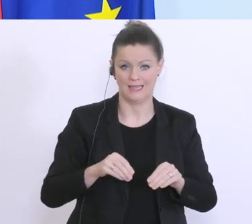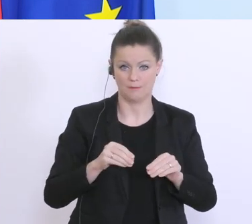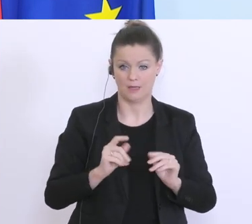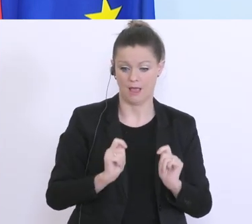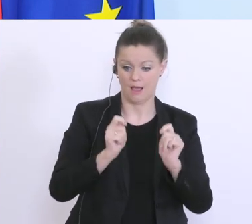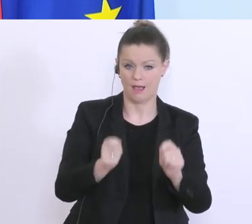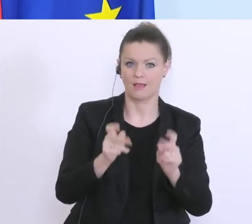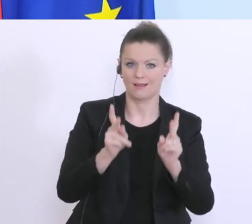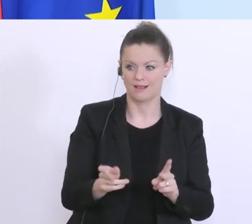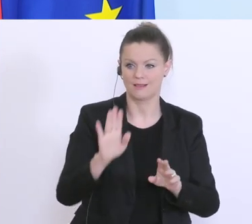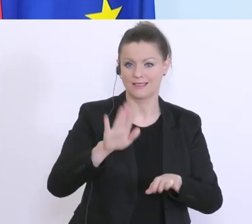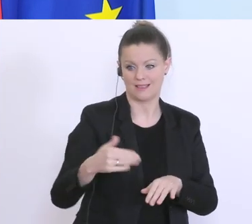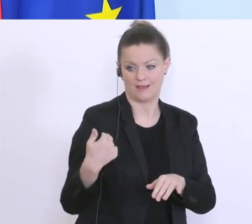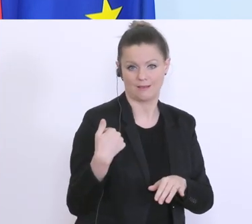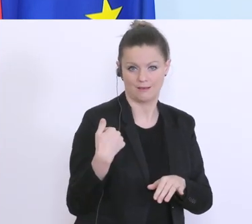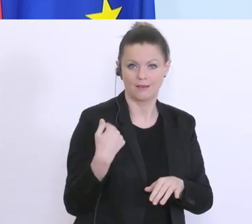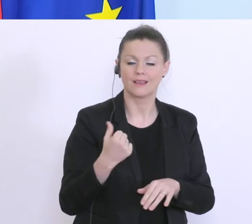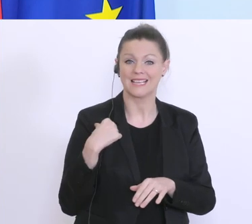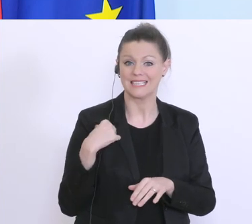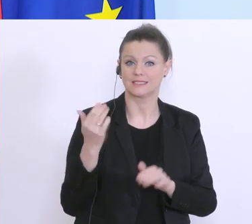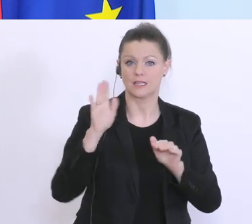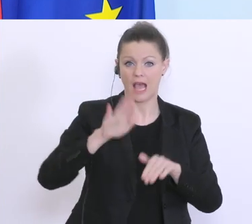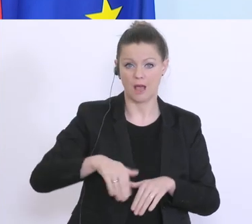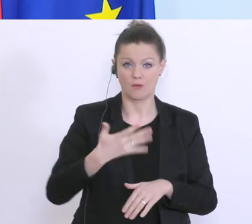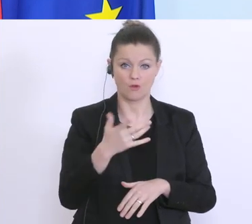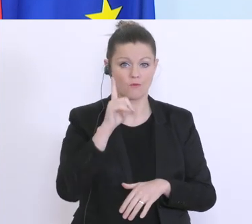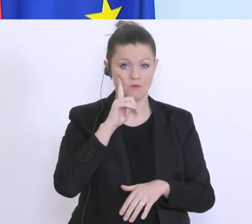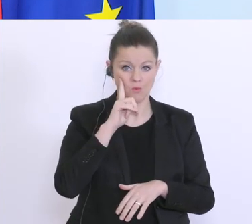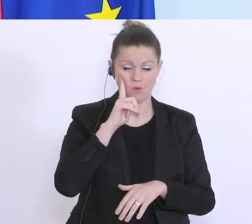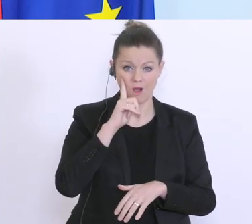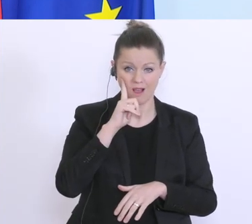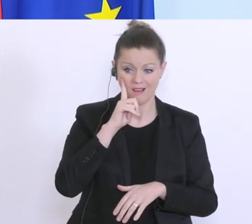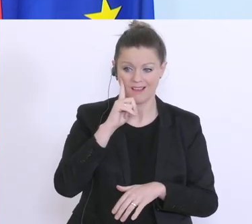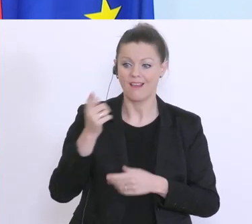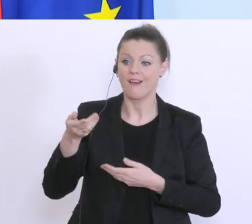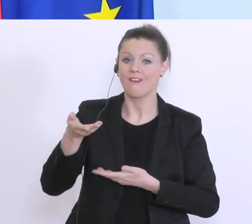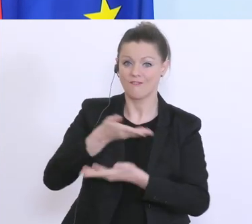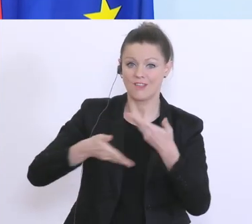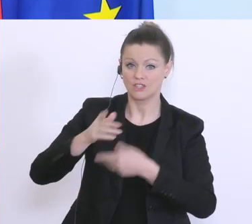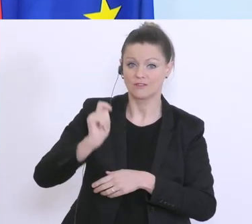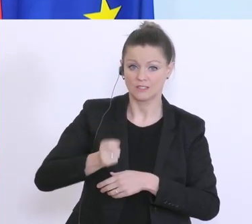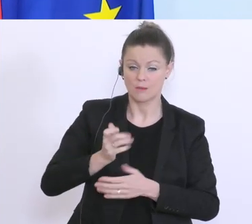wird. Seit gestern Abend 17 Uhr, hat mir die Wirtschaftskammer heute gesagt sind 30.000 Anträge